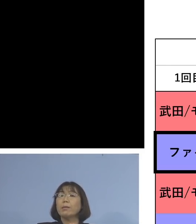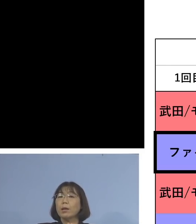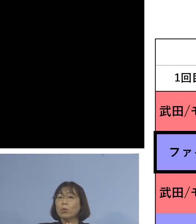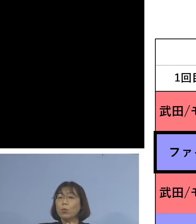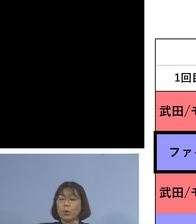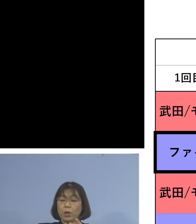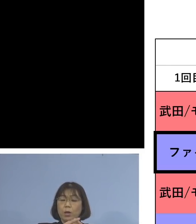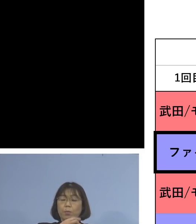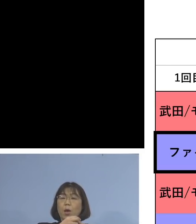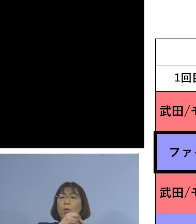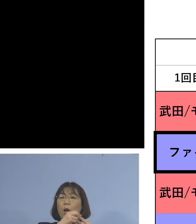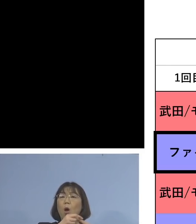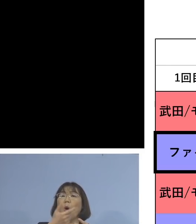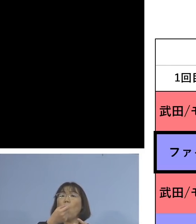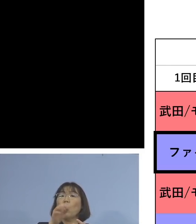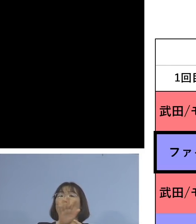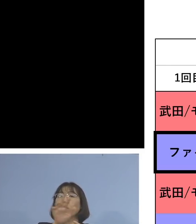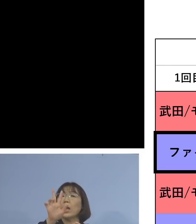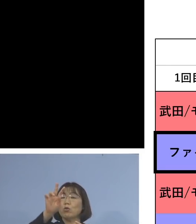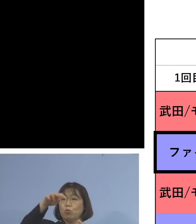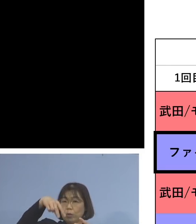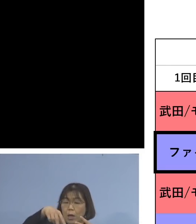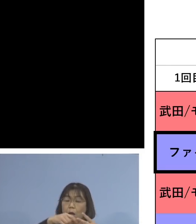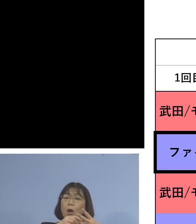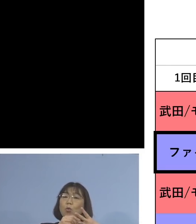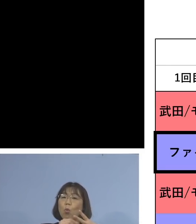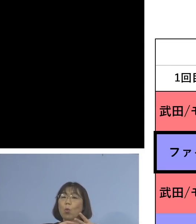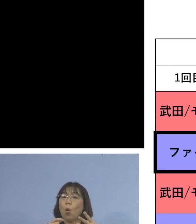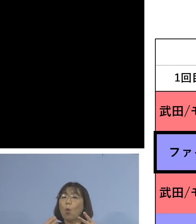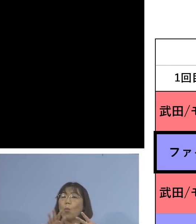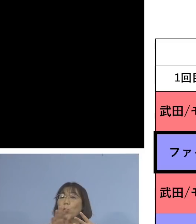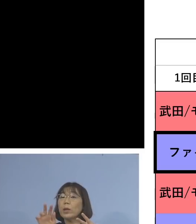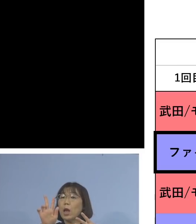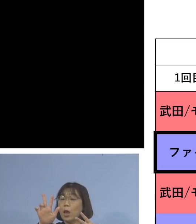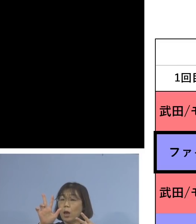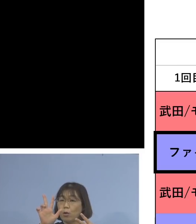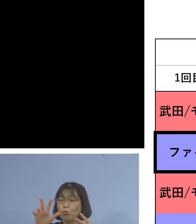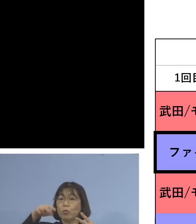モデルナ、モデルナと2回来て 3度目モデルナ、つまり同種の接種